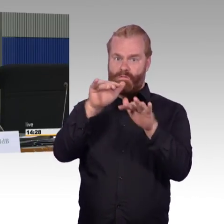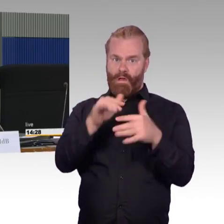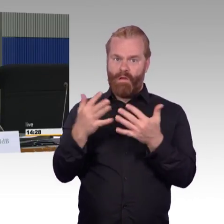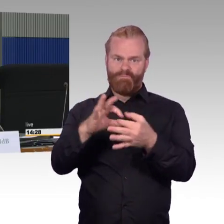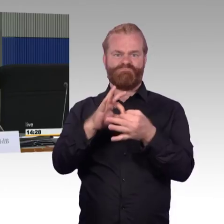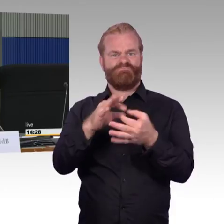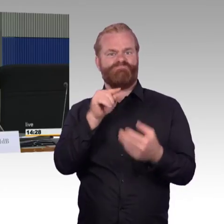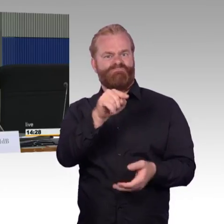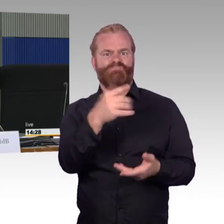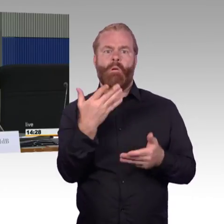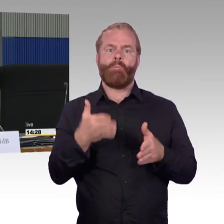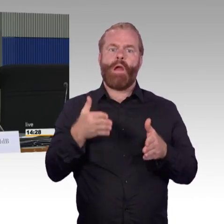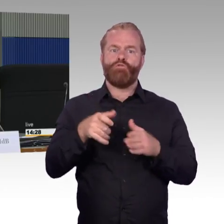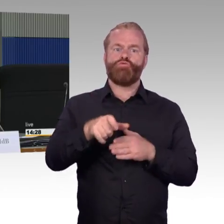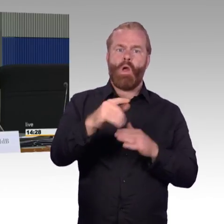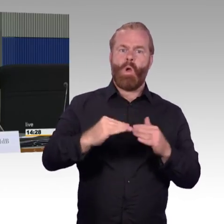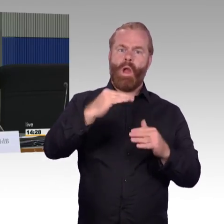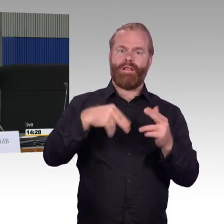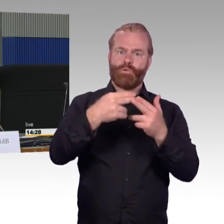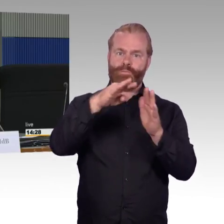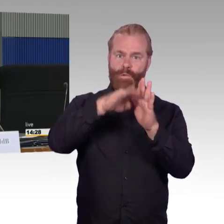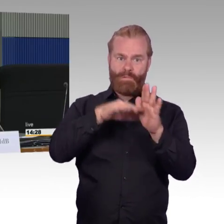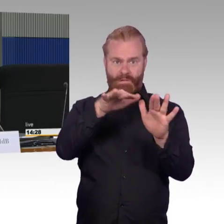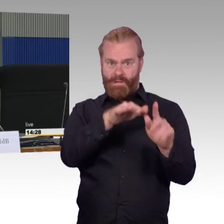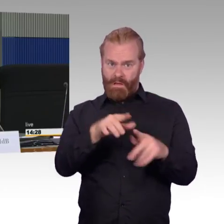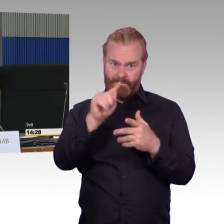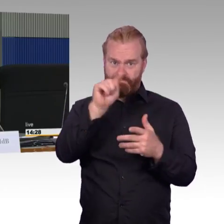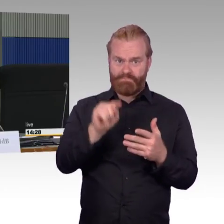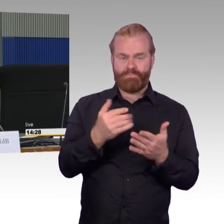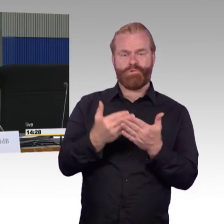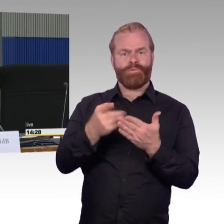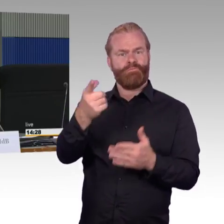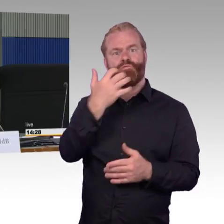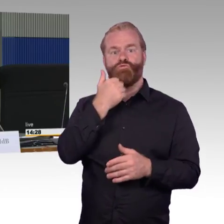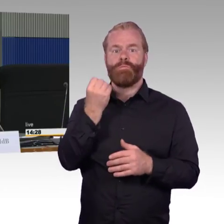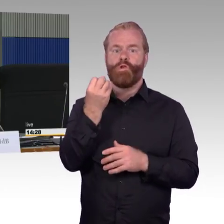Die zweite Frage möchte ich gerne an Herrn Schwarz stellen,